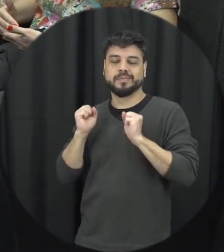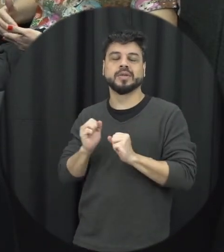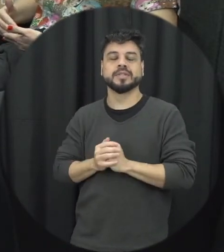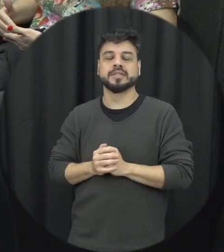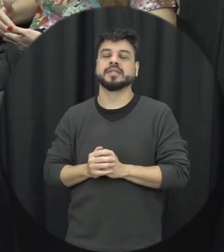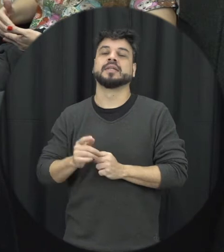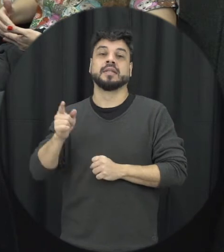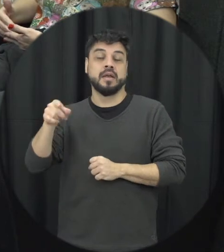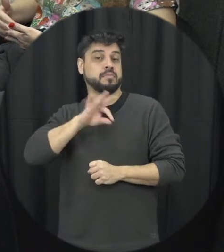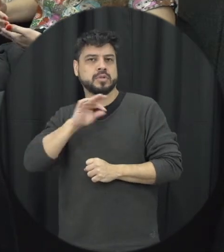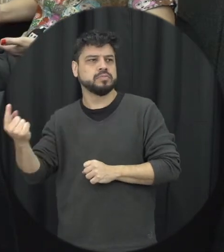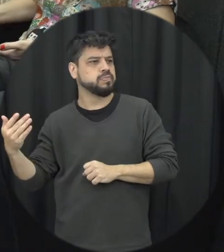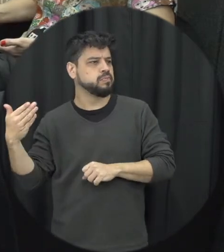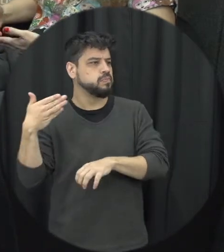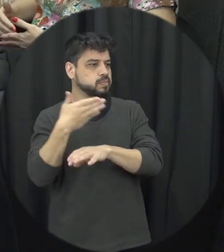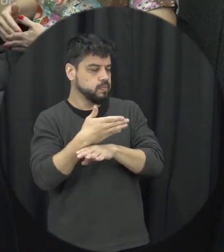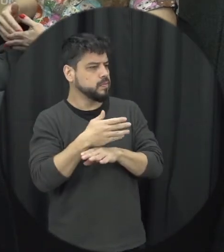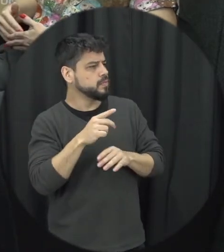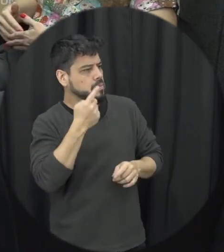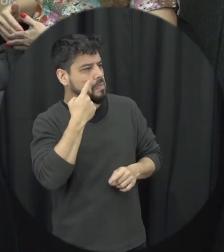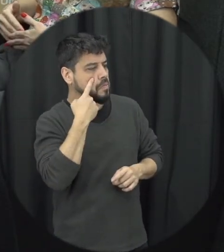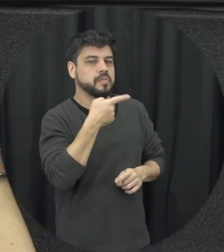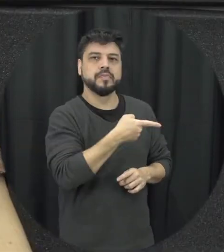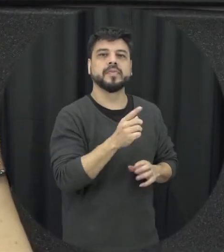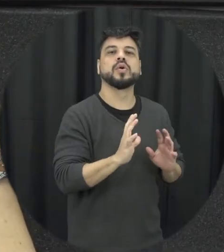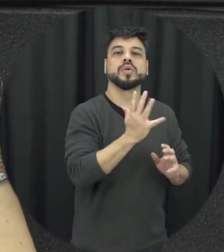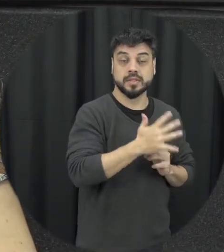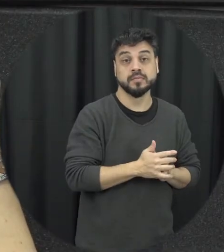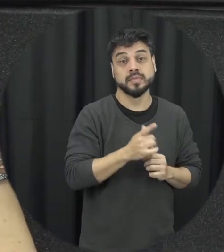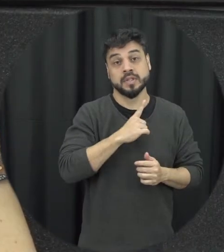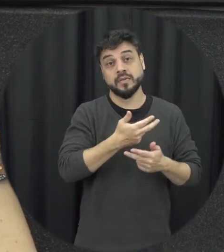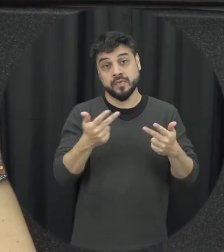formas de entrevista em que a pessoa se coloca em risco sem que a pessoa é preciso ir né declarar a